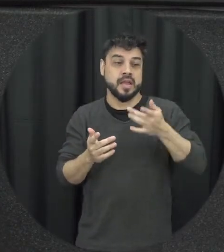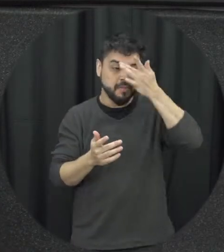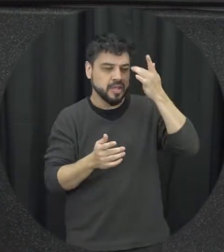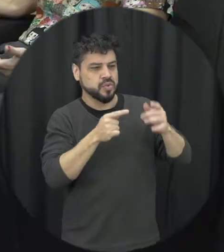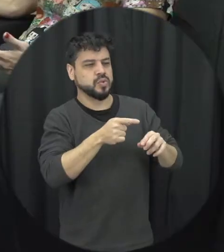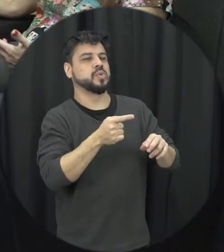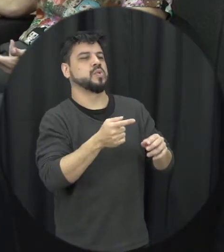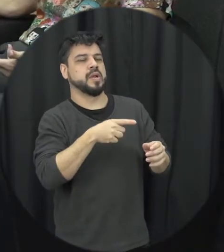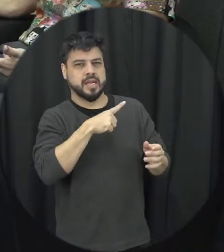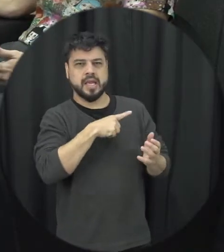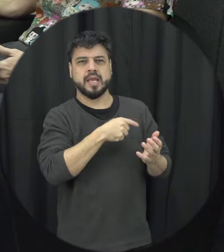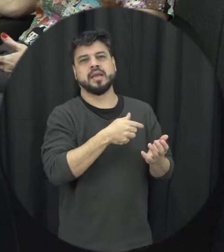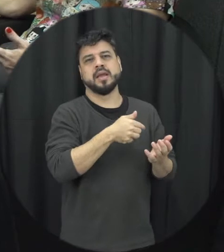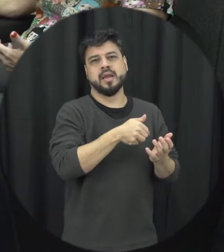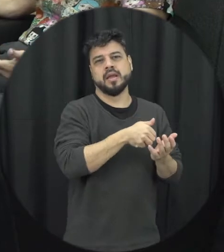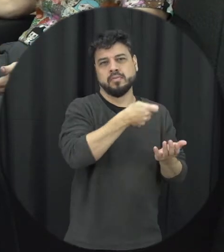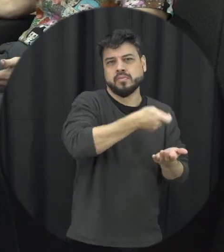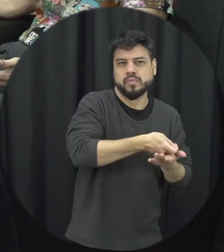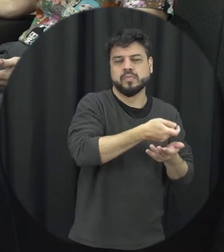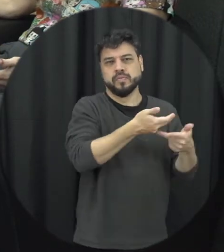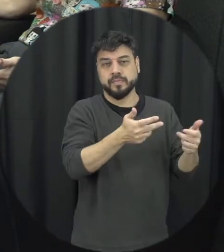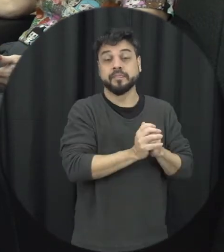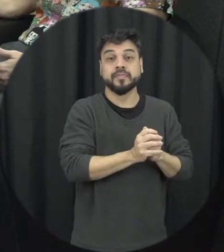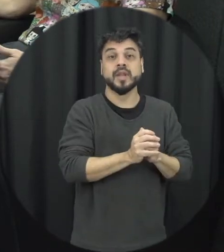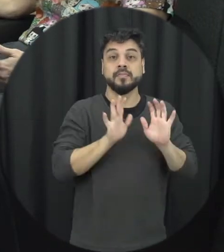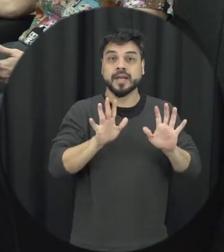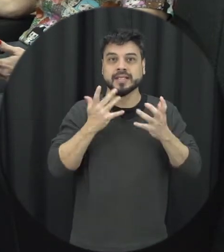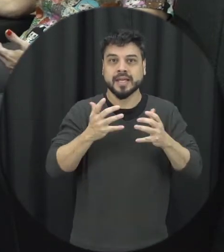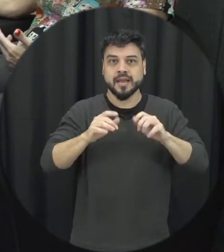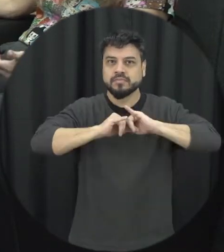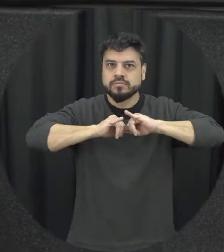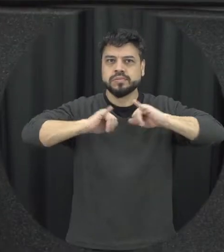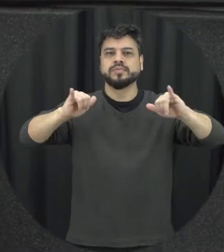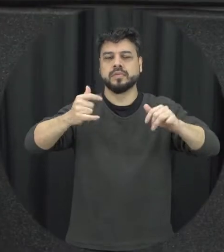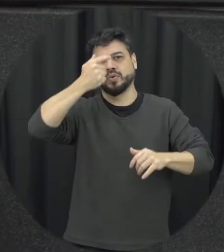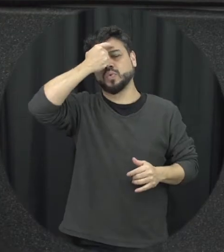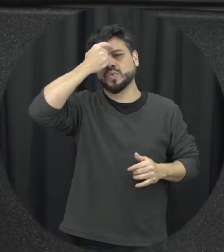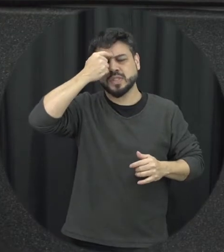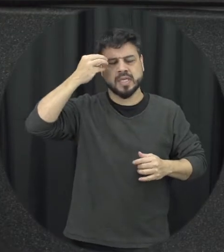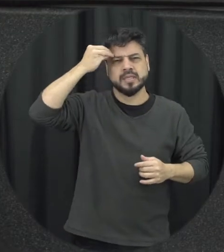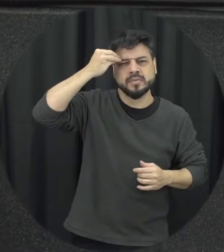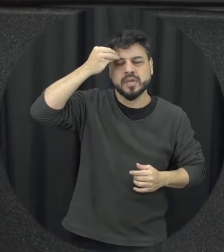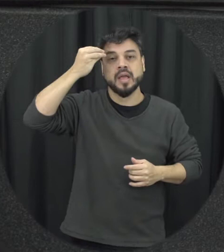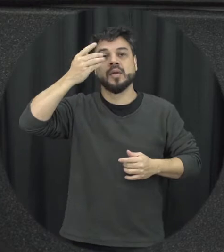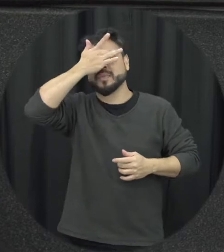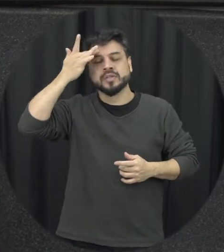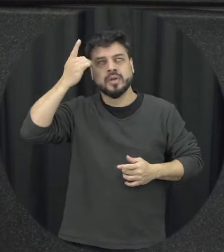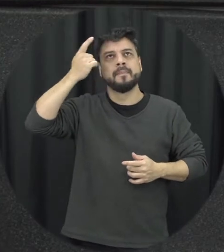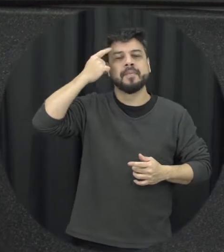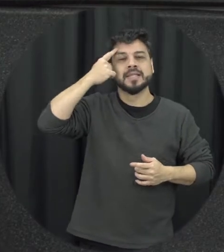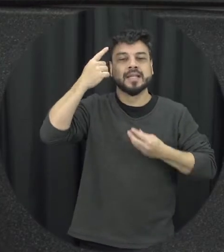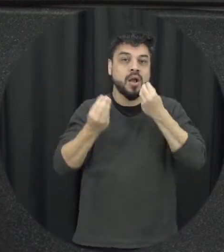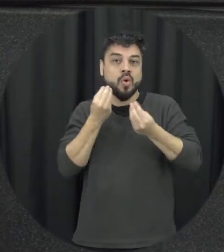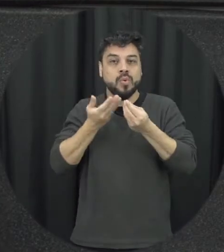gente quer que isso sirva de conscientização para que as pessoas repensem a forma de tratar um ao